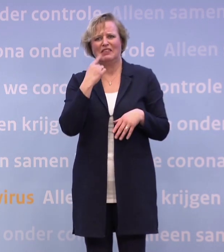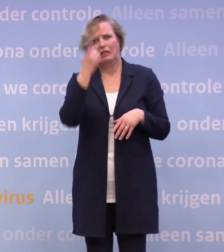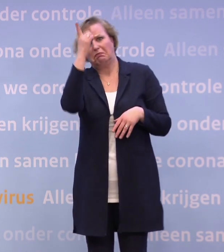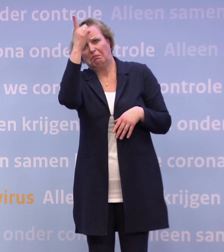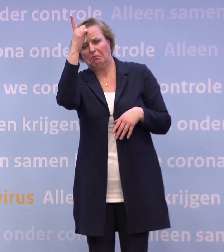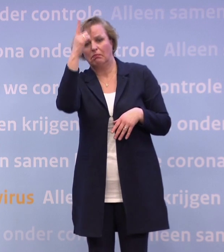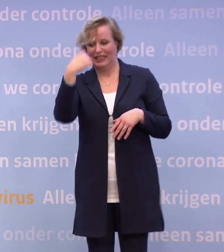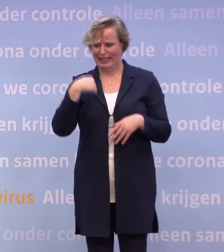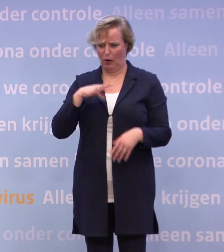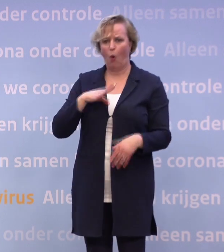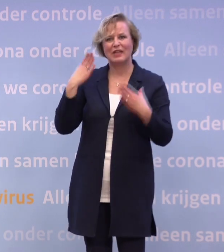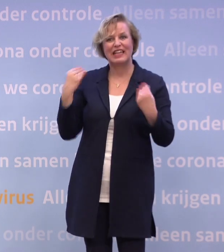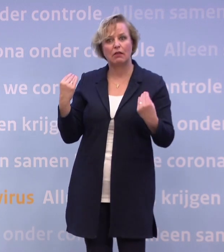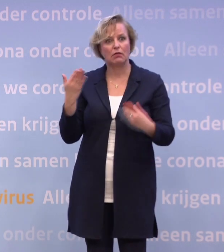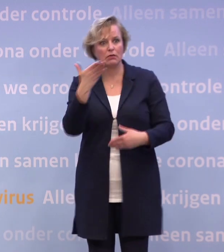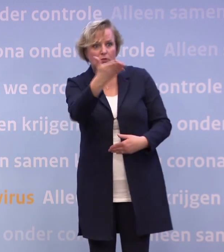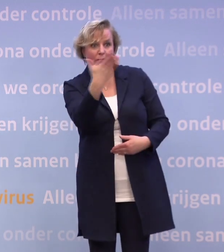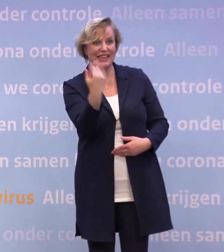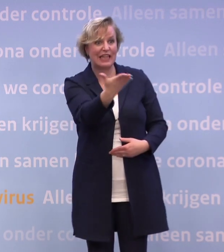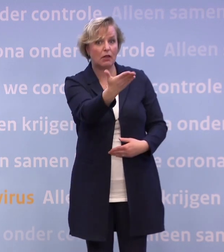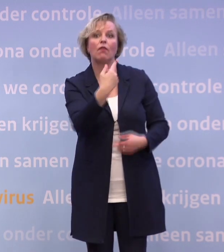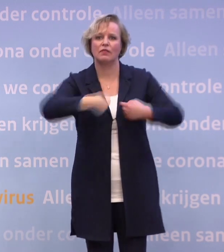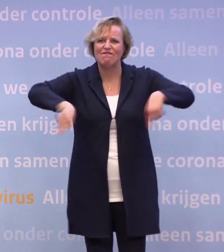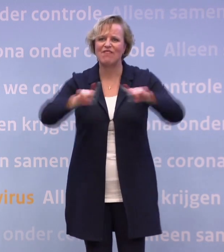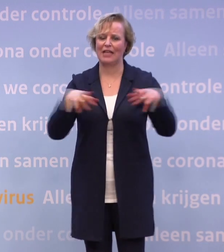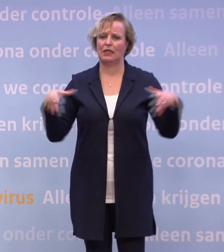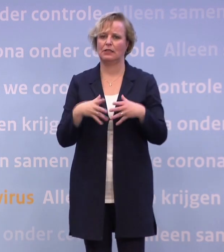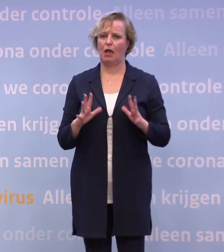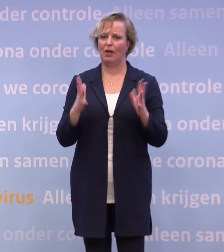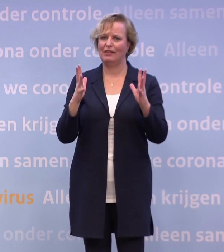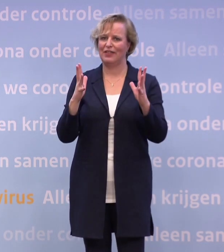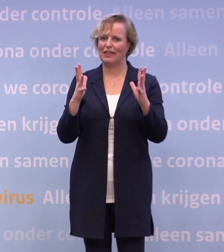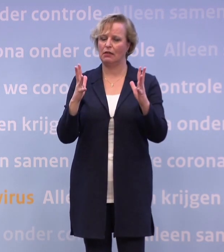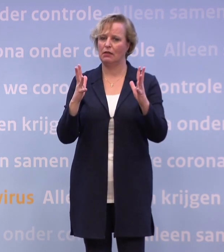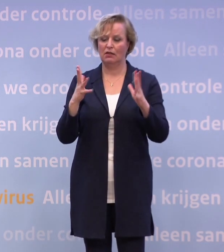Ik ben zelf Nederland, u bent Nederland, wij zijn dat met z'n allen. Wij hebben geen bevoorrechte positie...